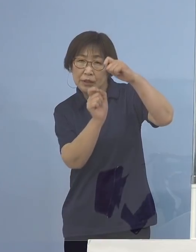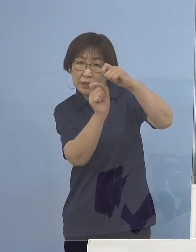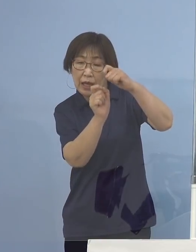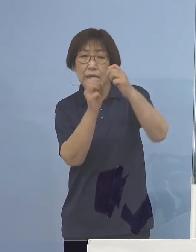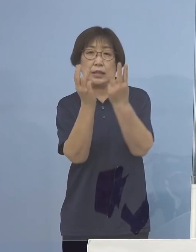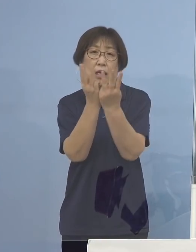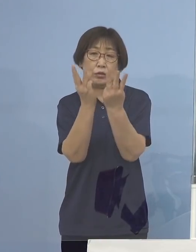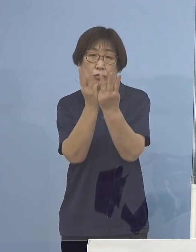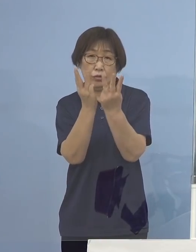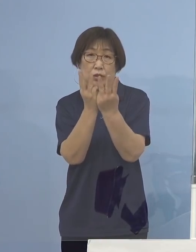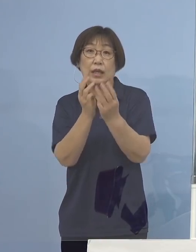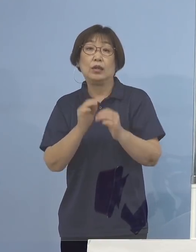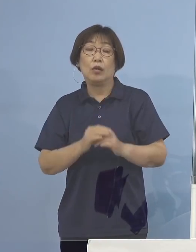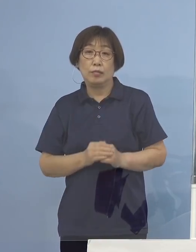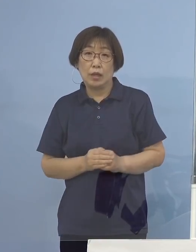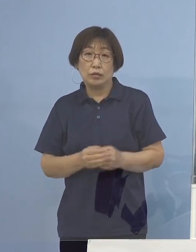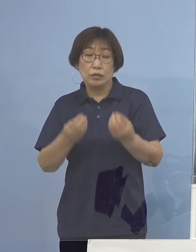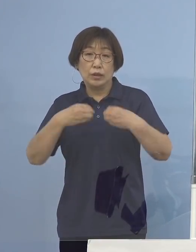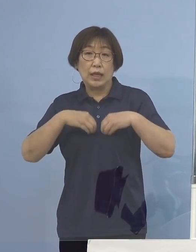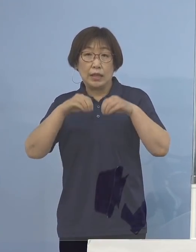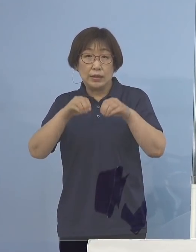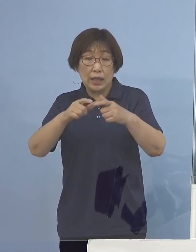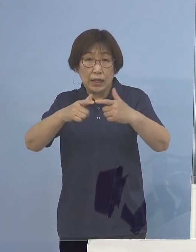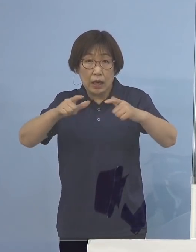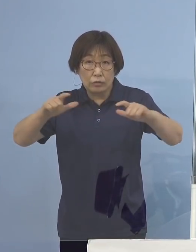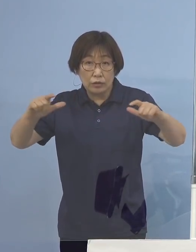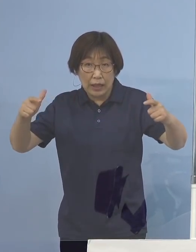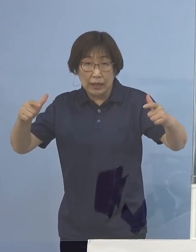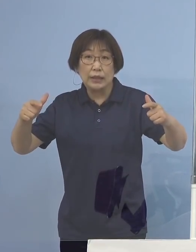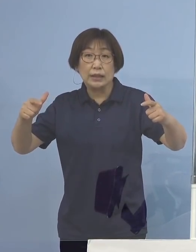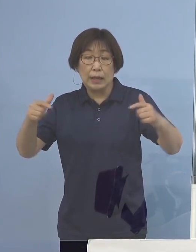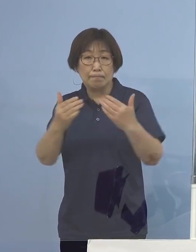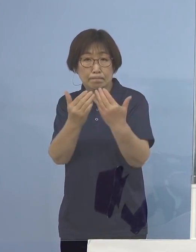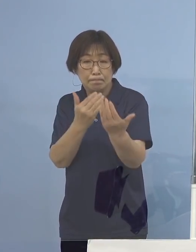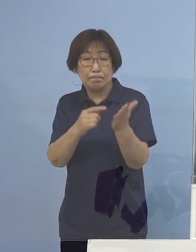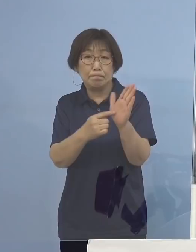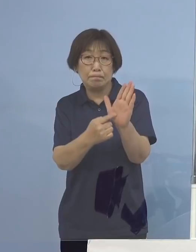感染拡大の傾向が 顕著となっているところであります